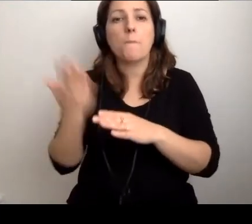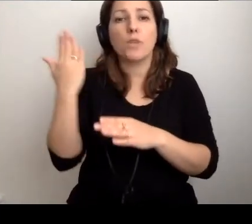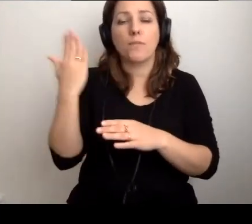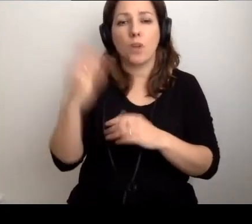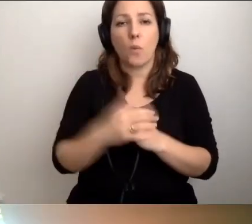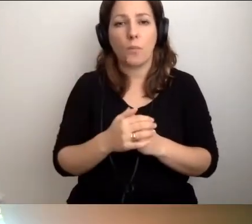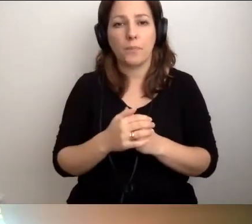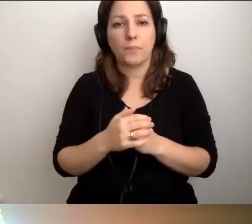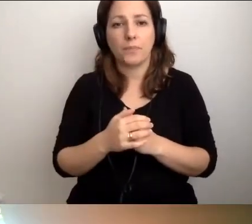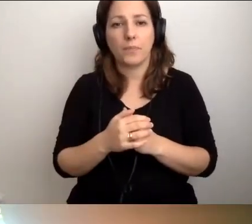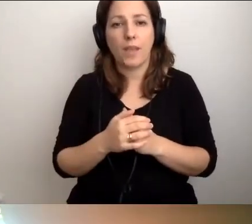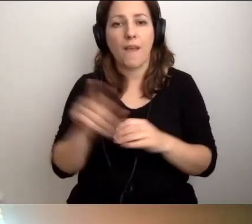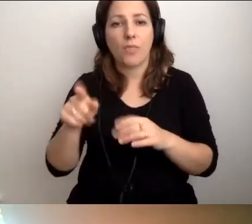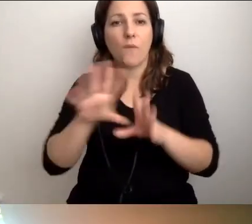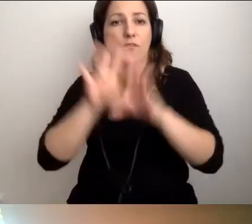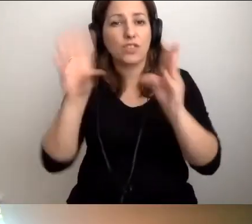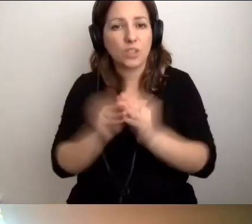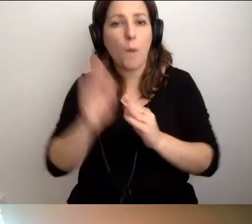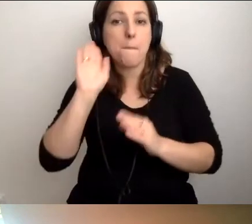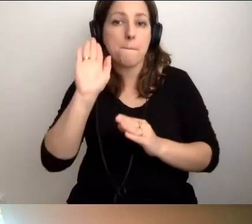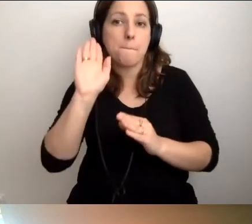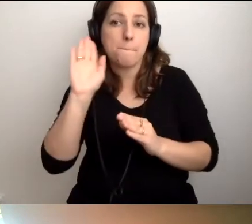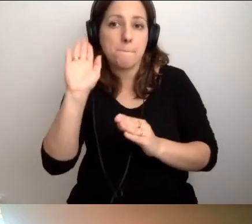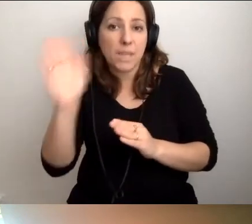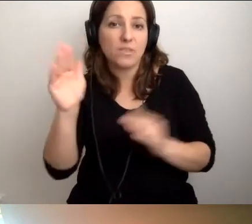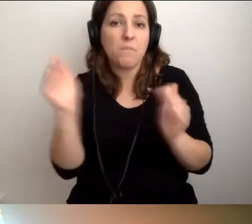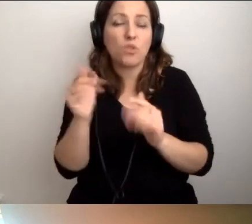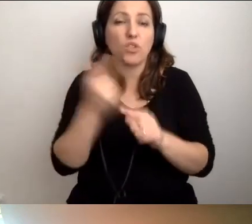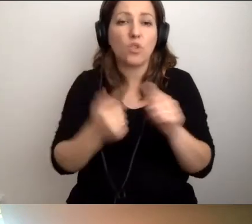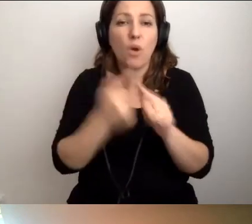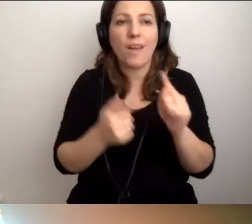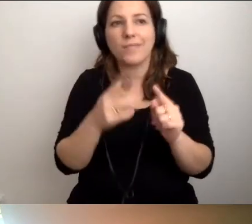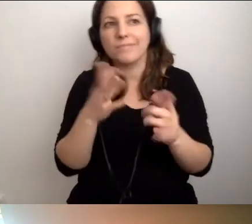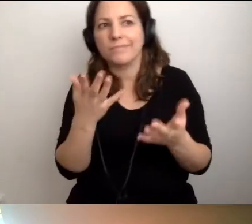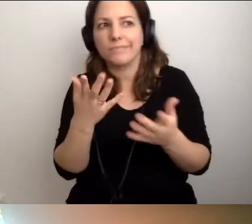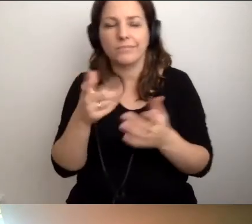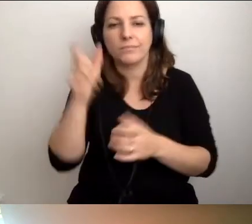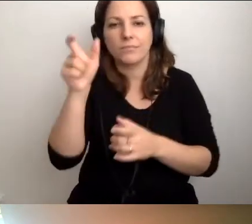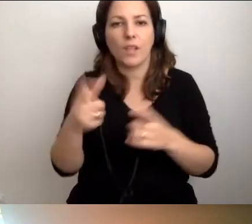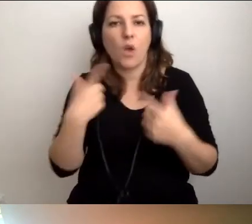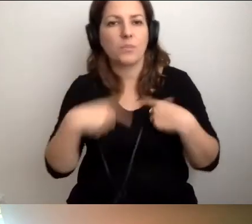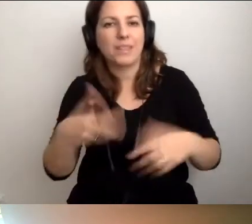To wszystko będzie być może rodziło antagonizm względem osób z niepełnosprawnościami.